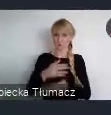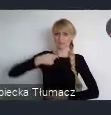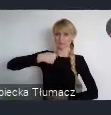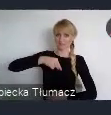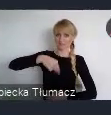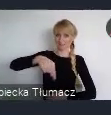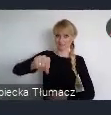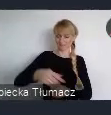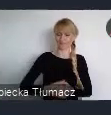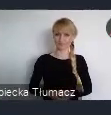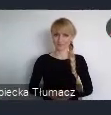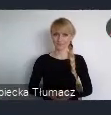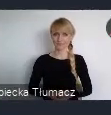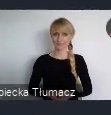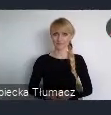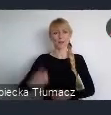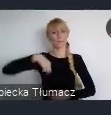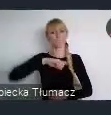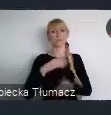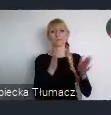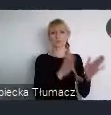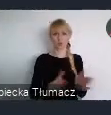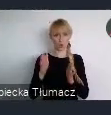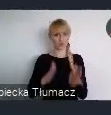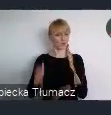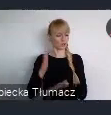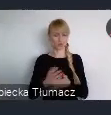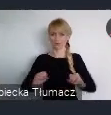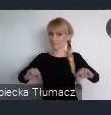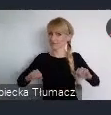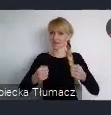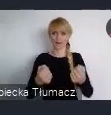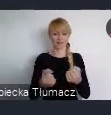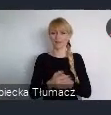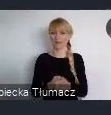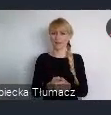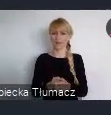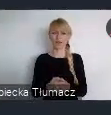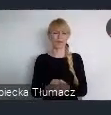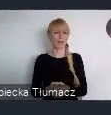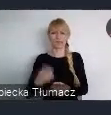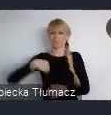Nasze przygotowania wchodzą w zaawansowaną fazę. Nie chcemy jednak, aby całe zaangażowanie skupiło